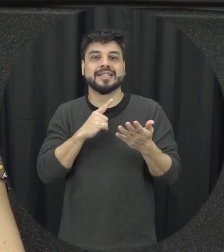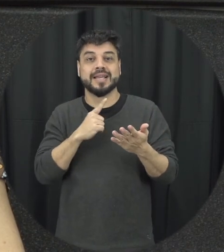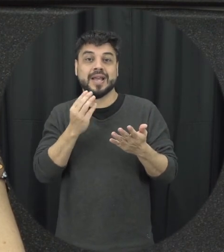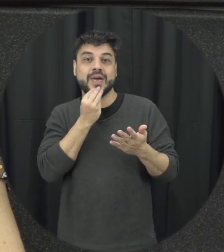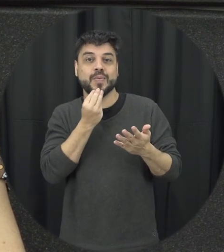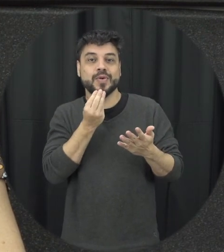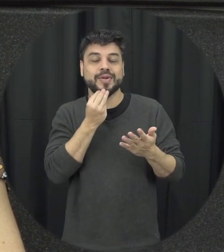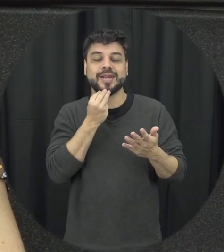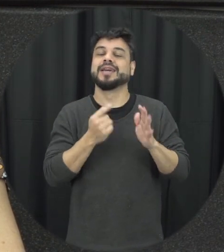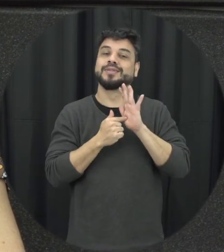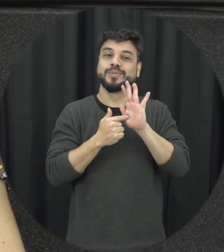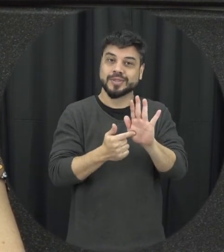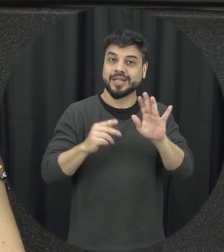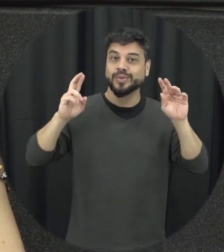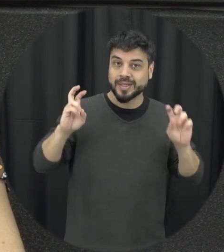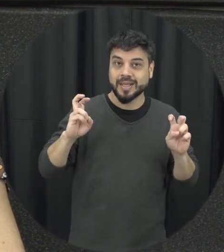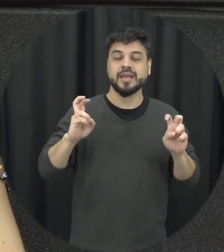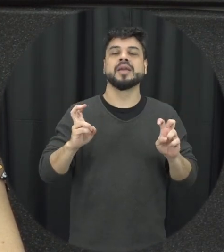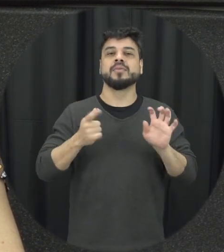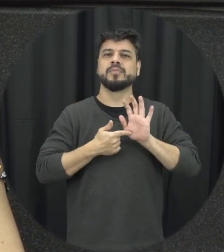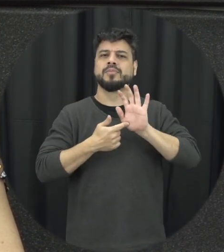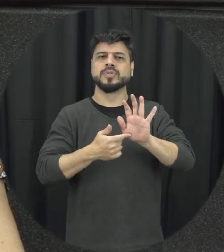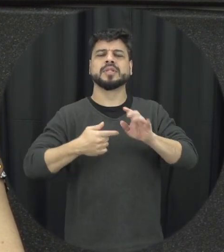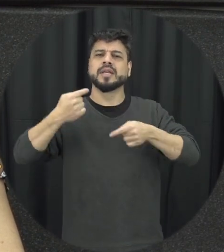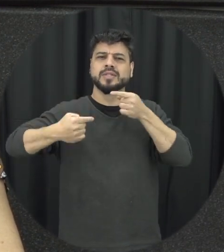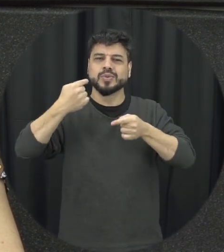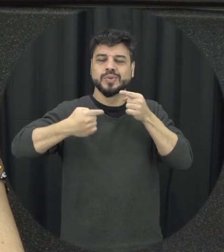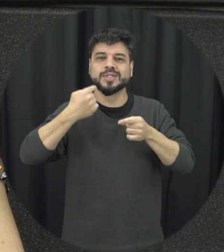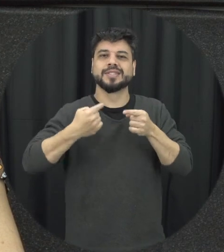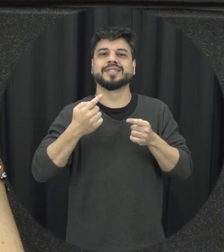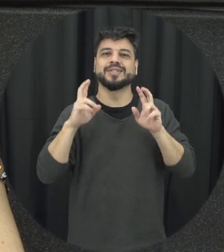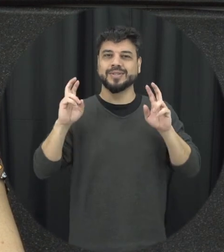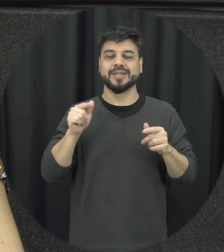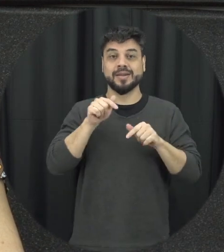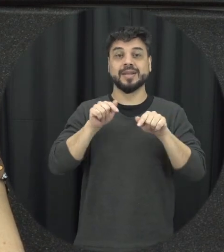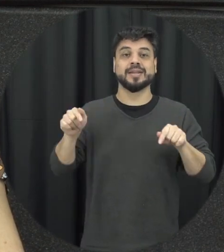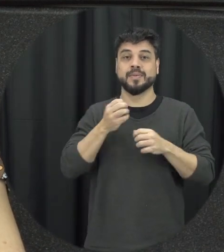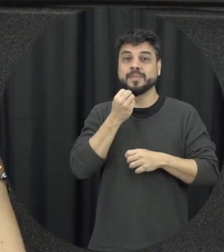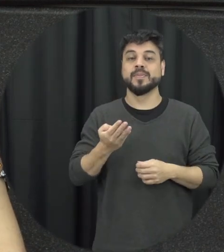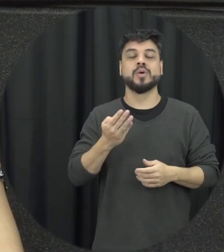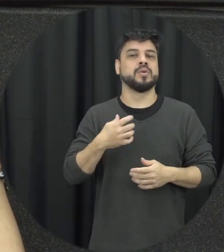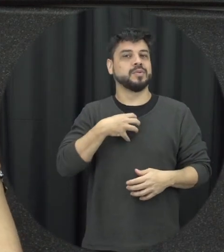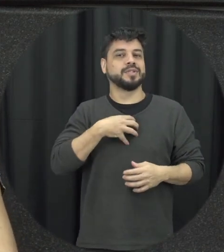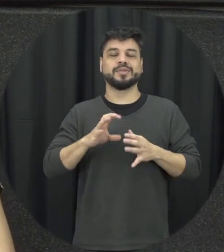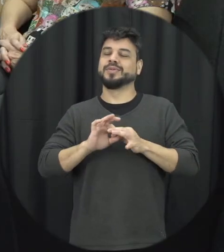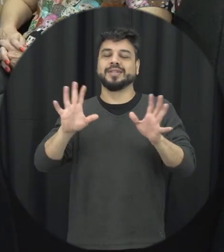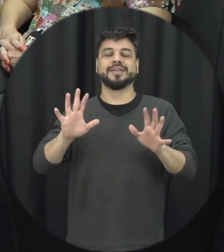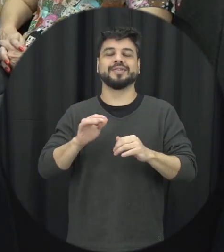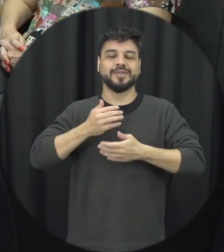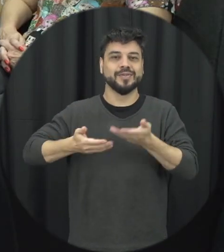pela oportunidade de estar trazendo à tona esse tema de tá discutindo esse assunto fica à disposição muito